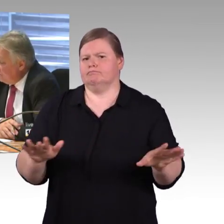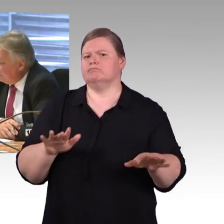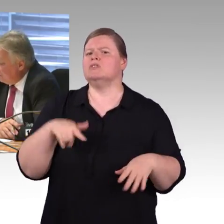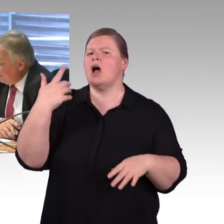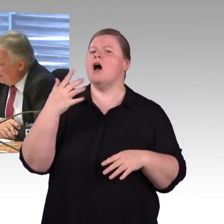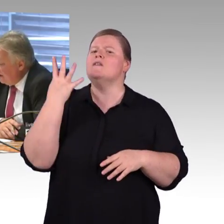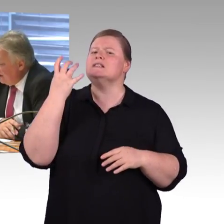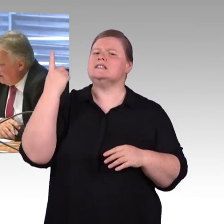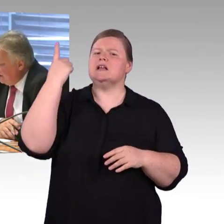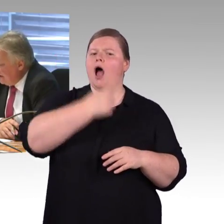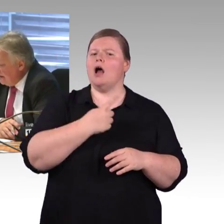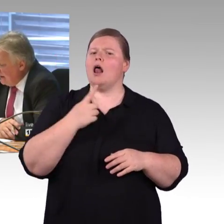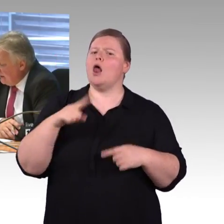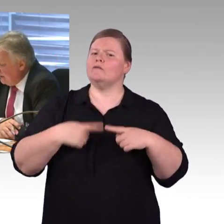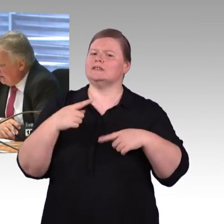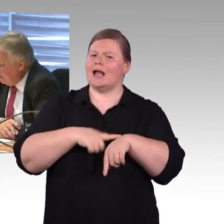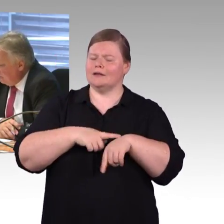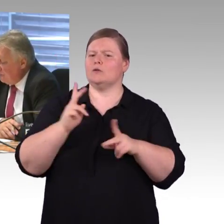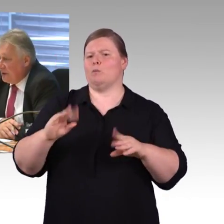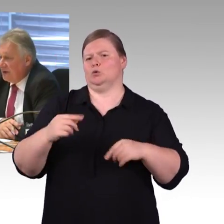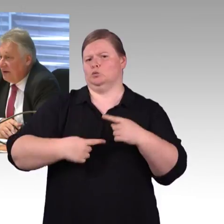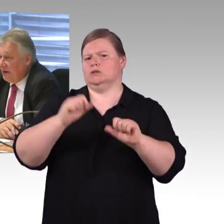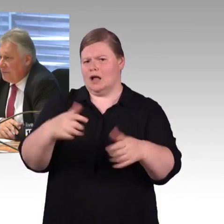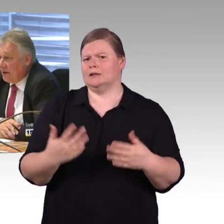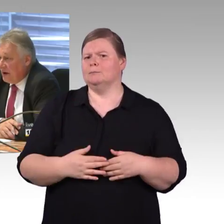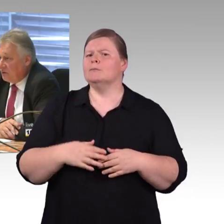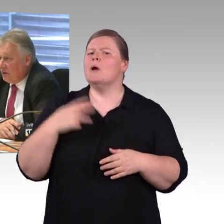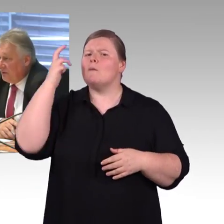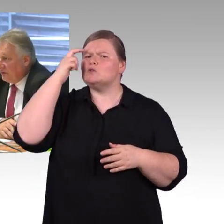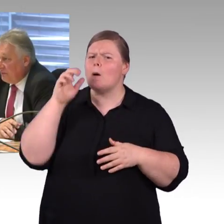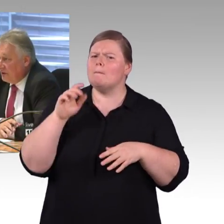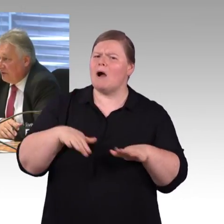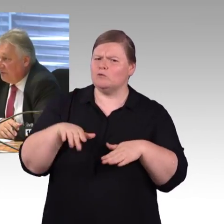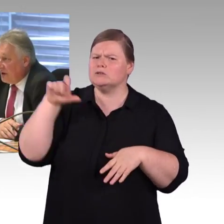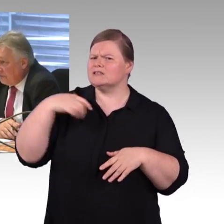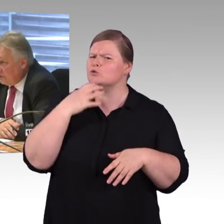Herr Leitner ist schon darauf eingegangen. Da hat die Deutsche Bahn AG schon etwas gemacht,